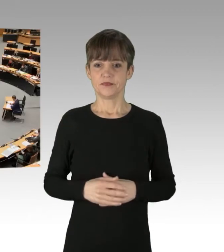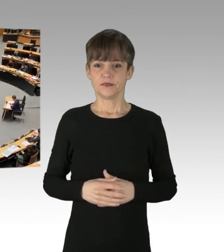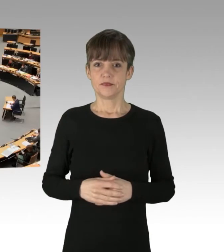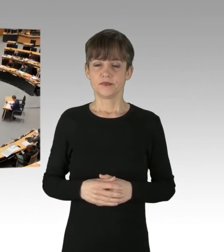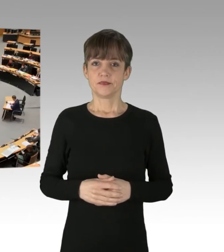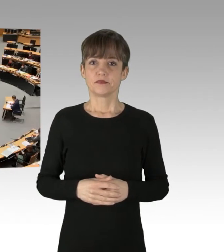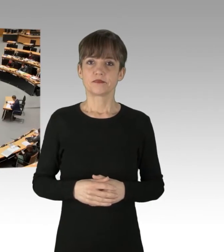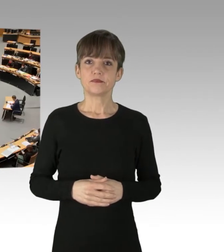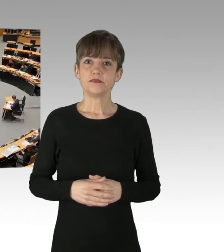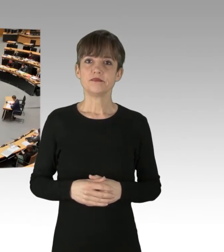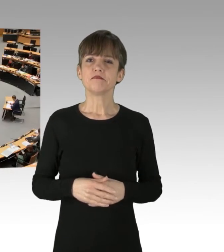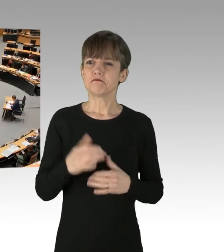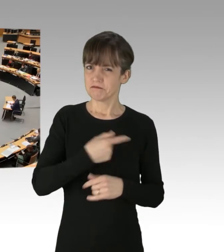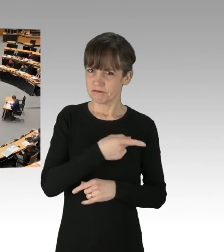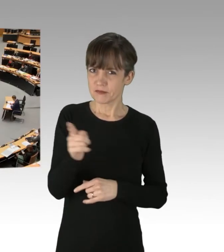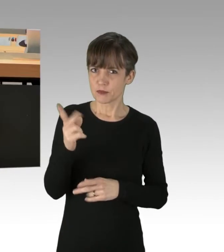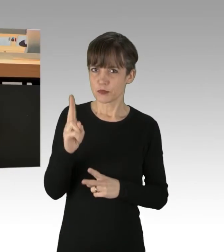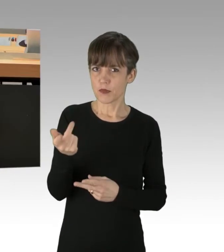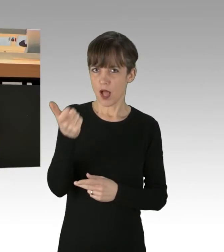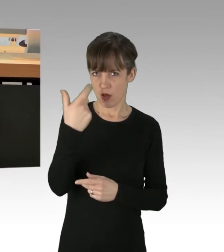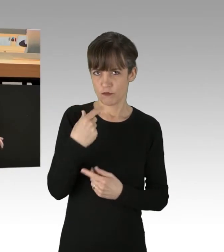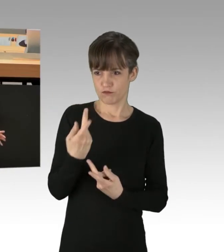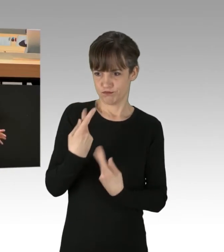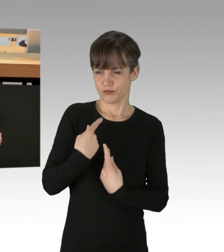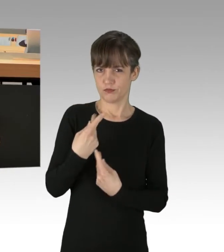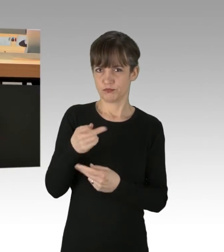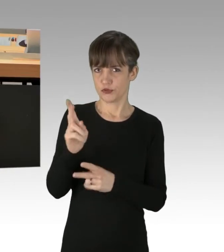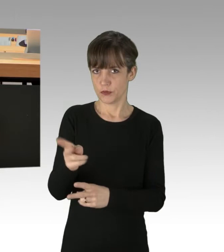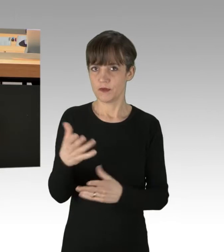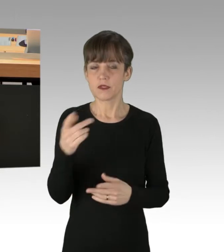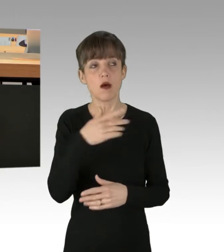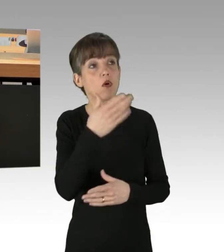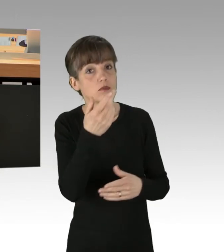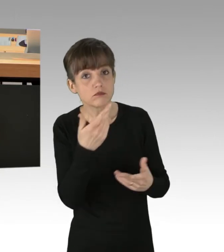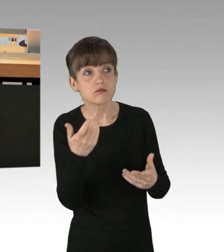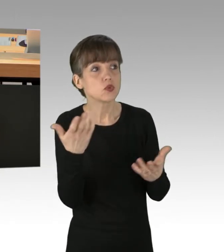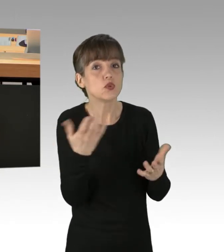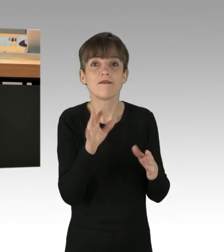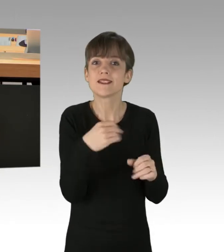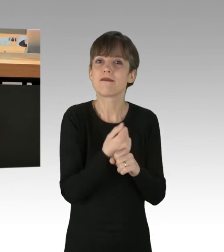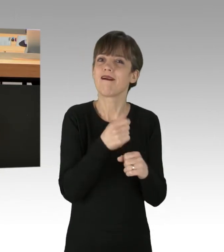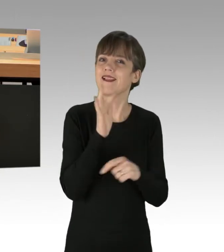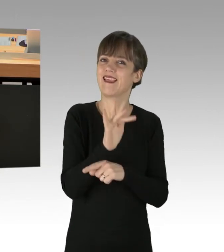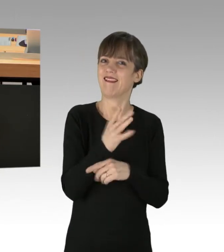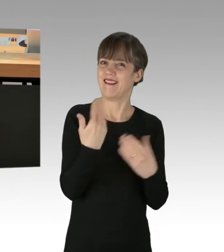Sie werden mir nun sicher zurufen: Ja, aber was tun Sie denn gegen den Klimawandel? Vielleicht etwas, was Sie sowohl in der Corona-Politik